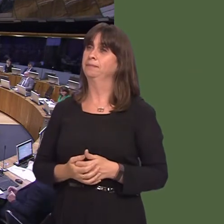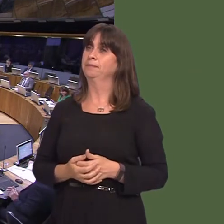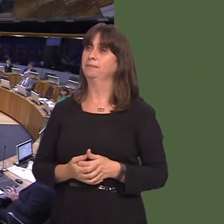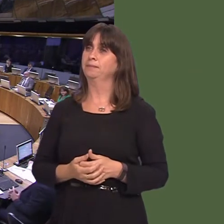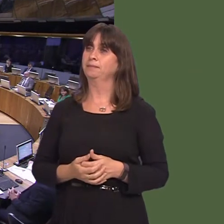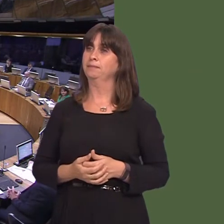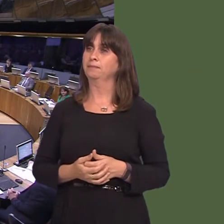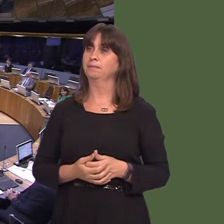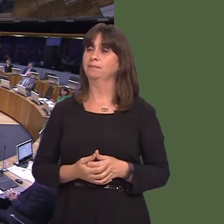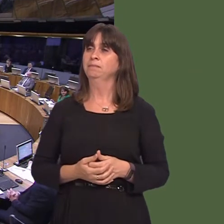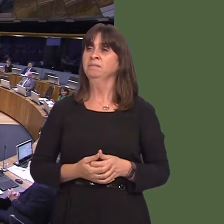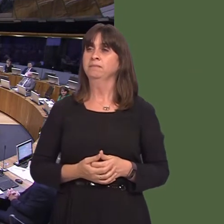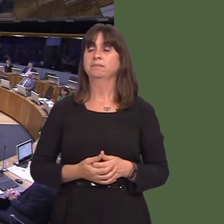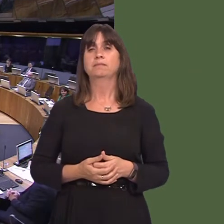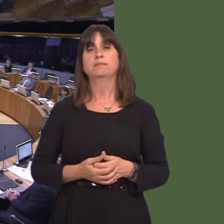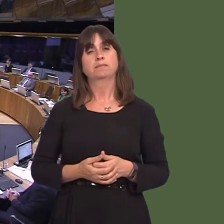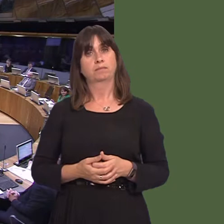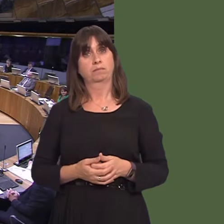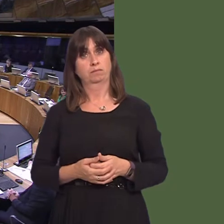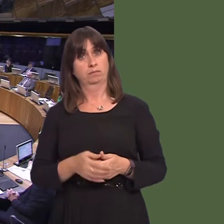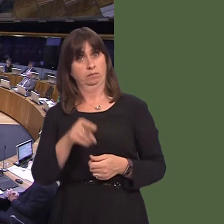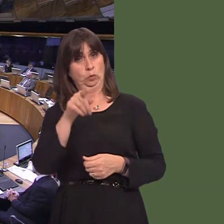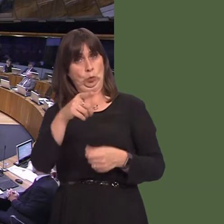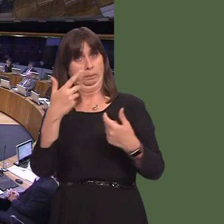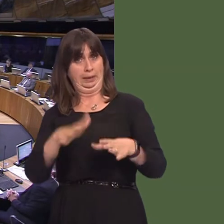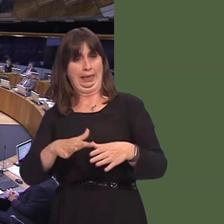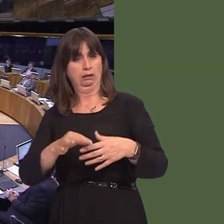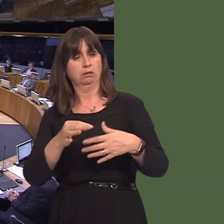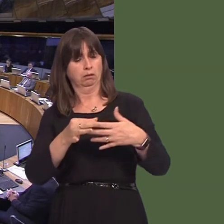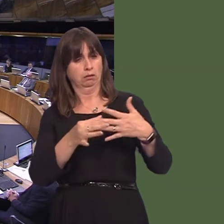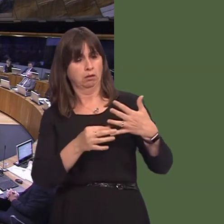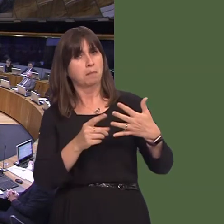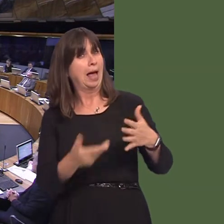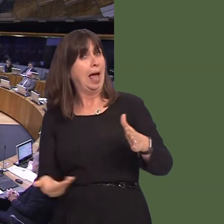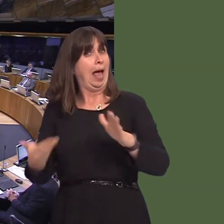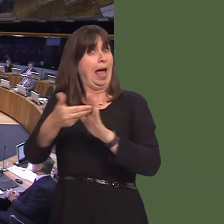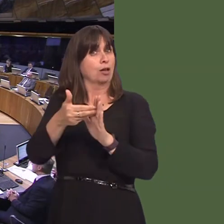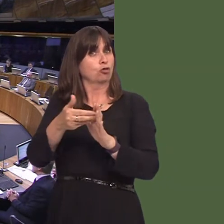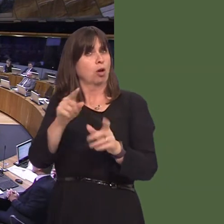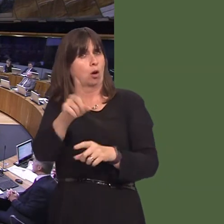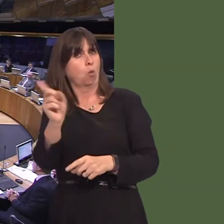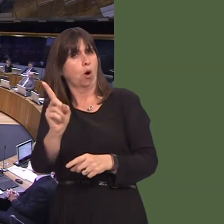y bydd Llywodraeth Cymru'n eu cymryd i fynd i'r afael ‚ llygredd aer yng Nghaerdydd? OAQ52306 Carwyn Jones AM: We have issued a direction